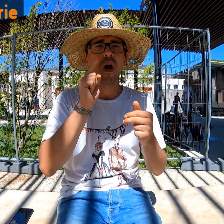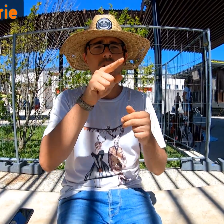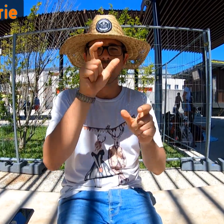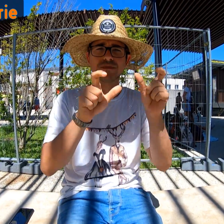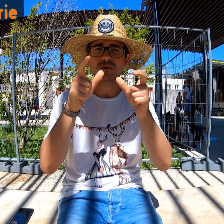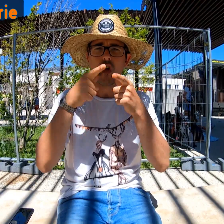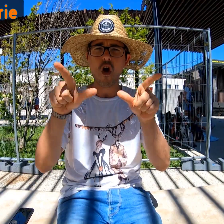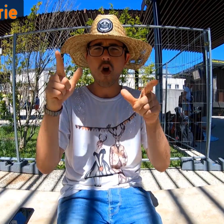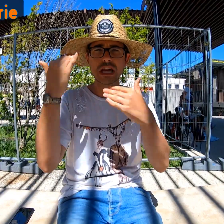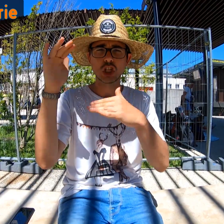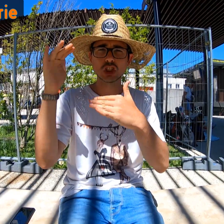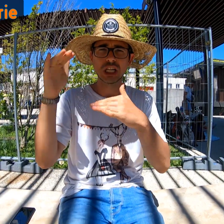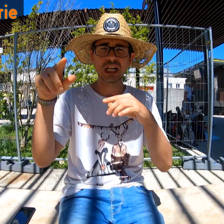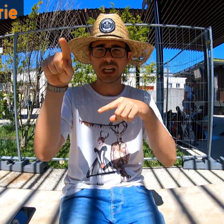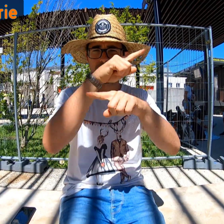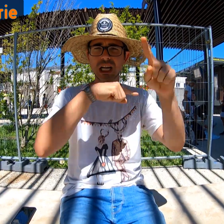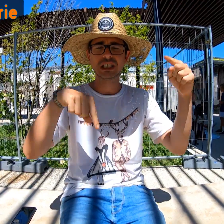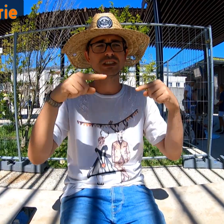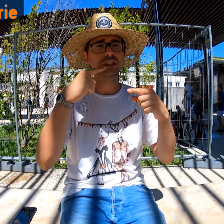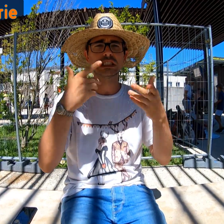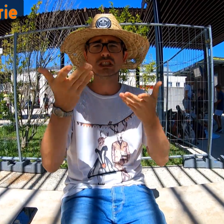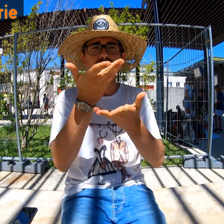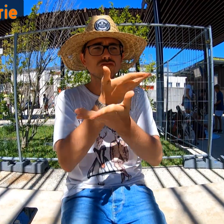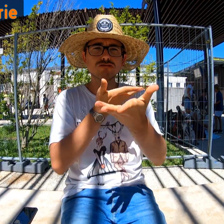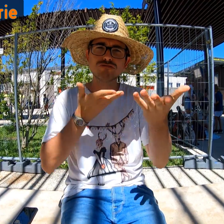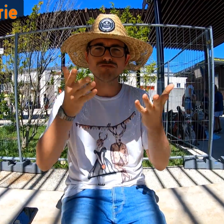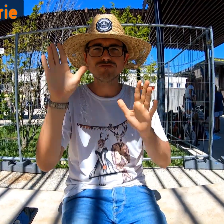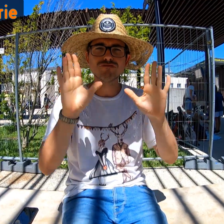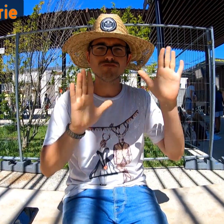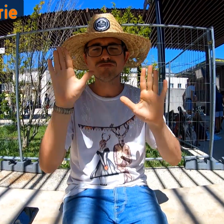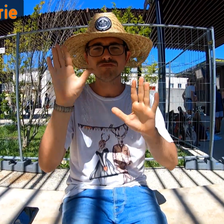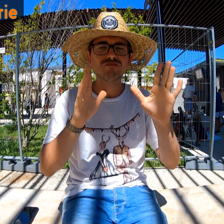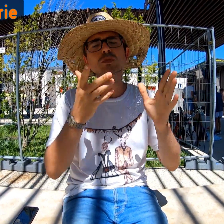Parce qu'il y a beaucoup d'étrangers donc on communique en mimant.